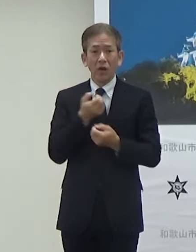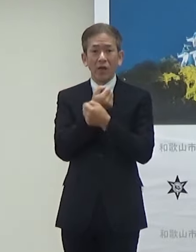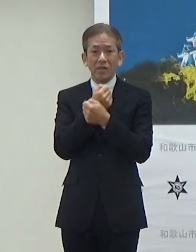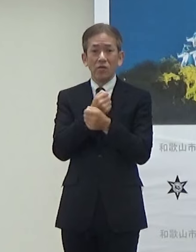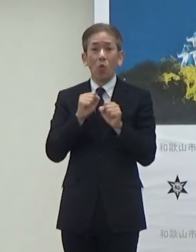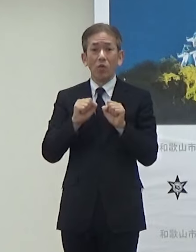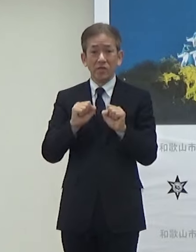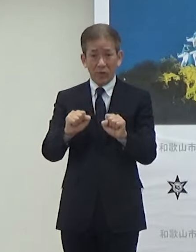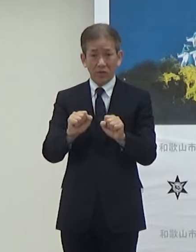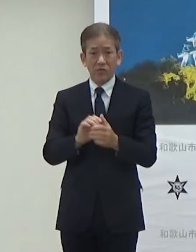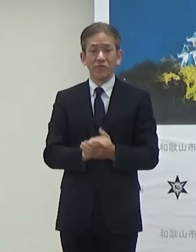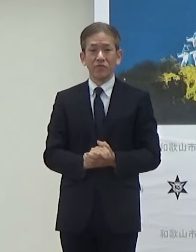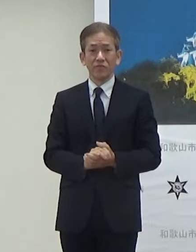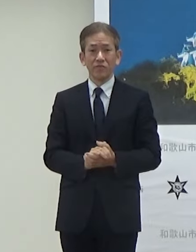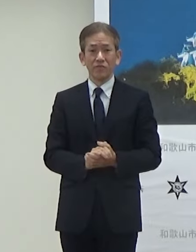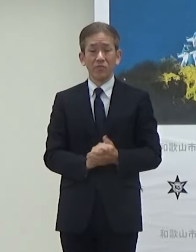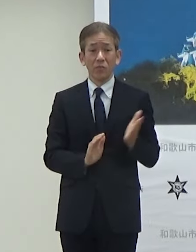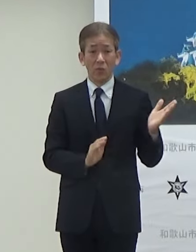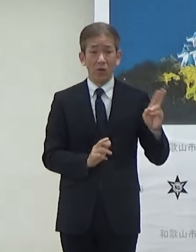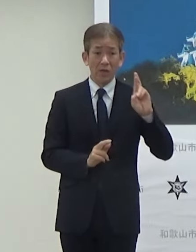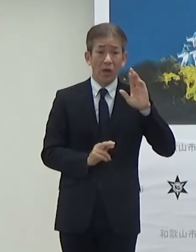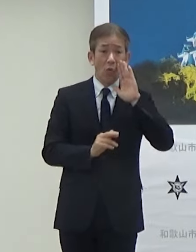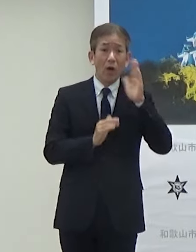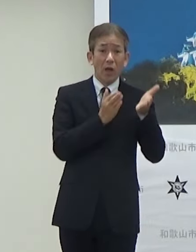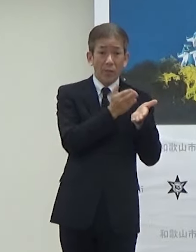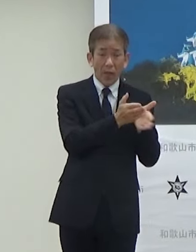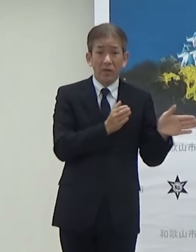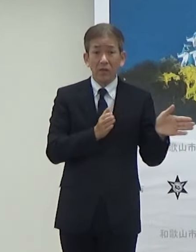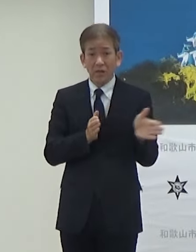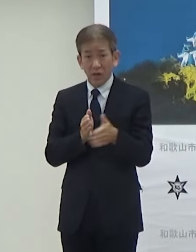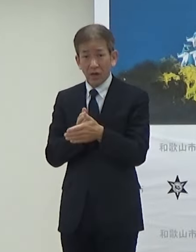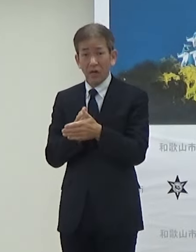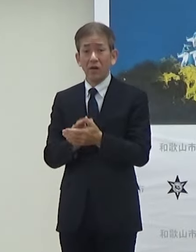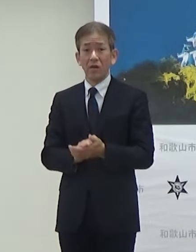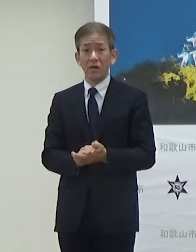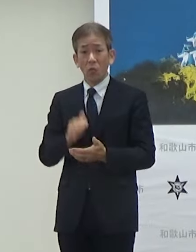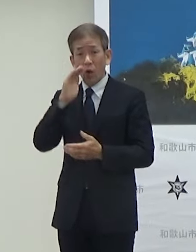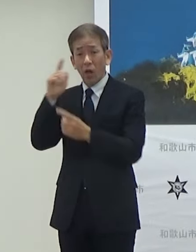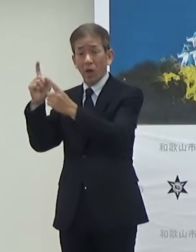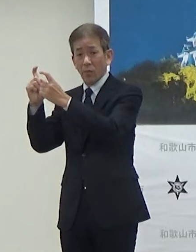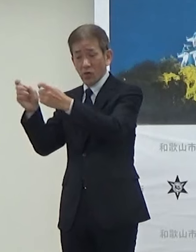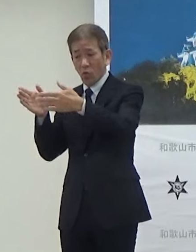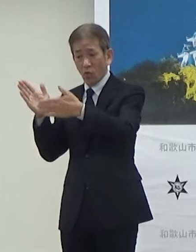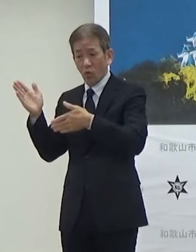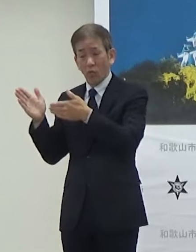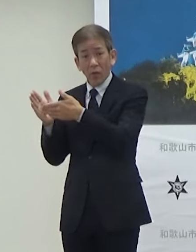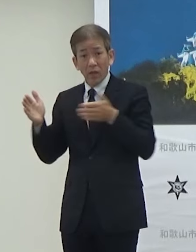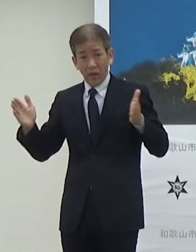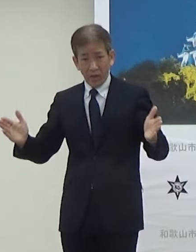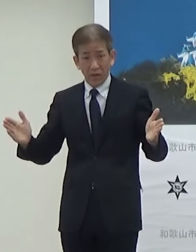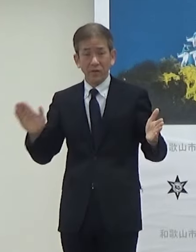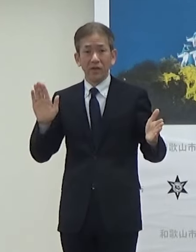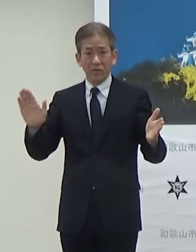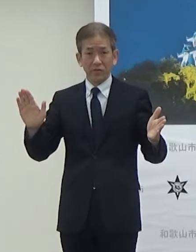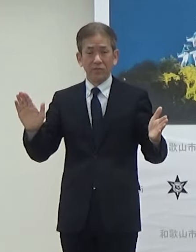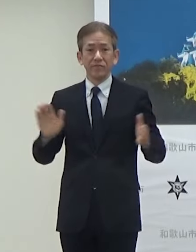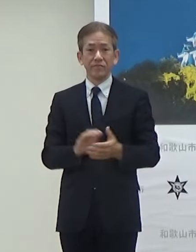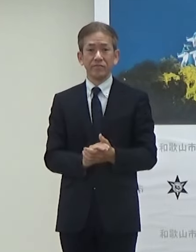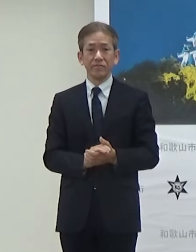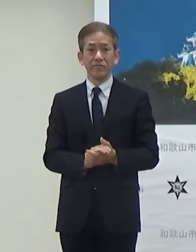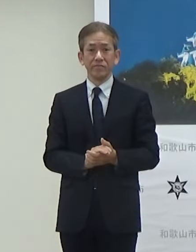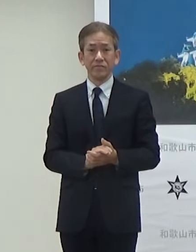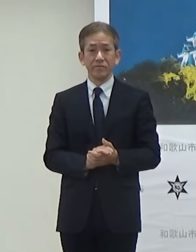このJR和歌山駅から和歌山城までということで途中ですね